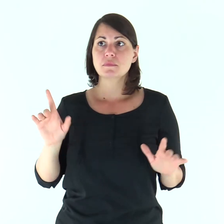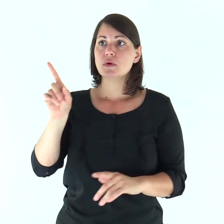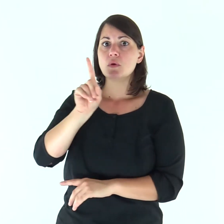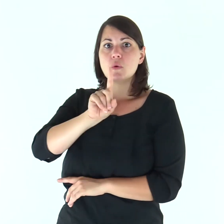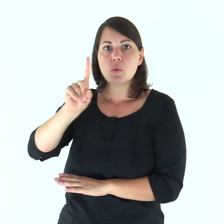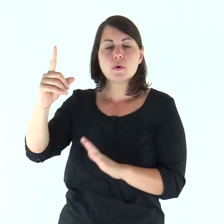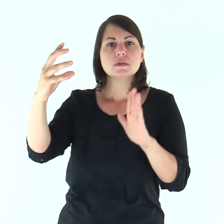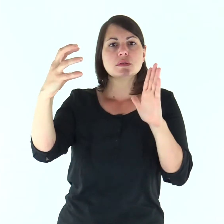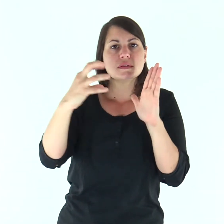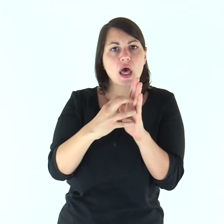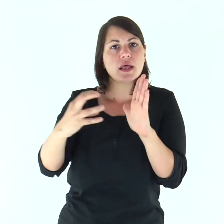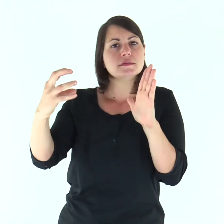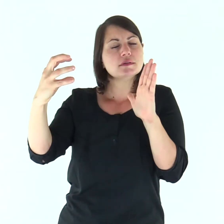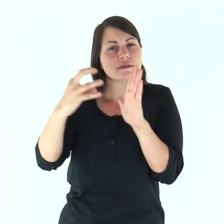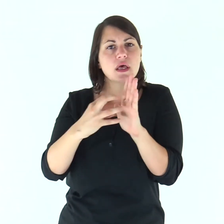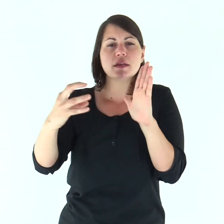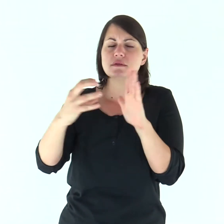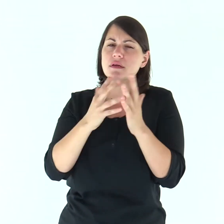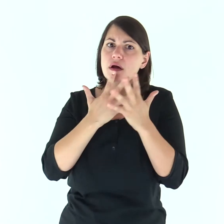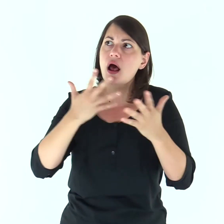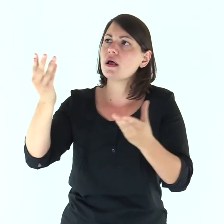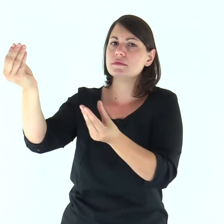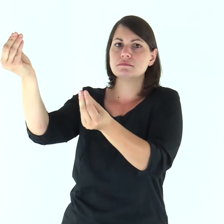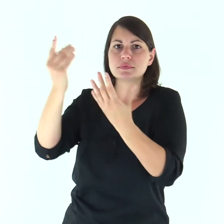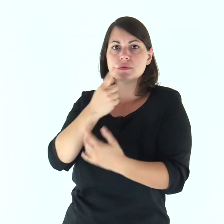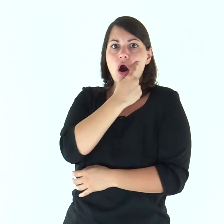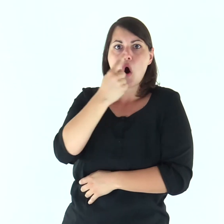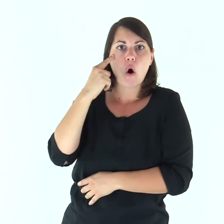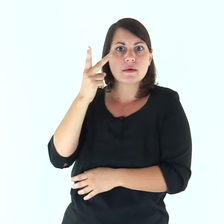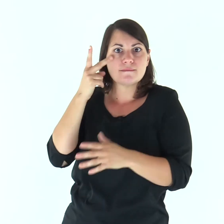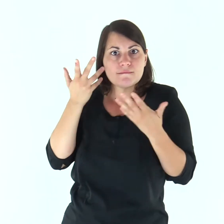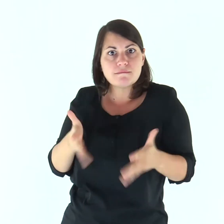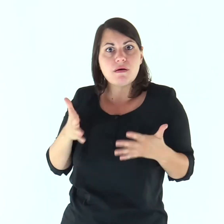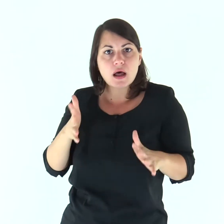egli ha compiuto quei grandi segni dinanzi ai nostri occhi